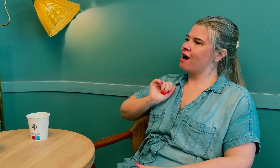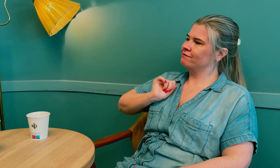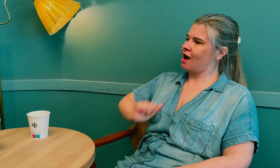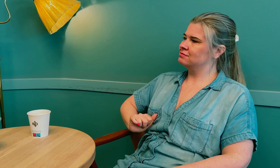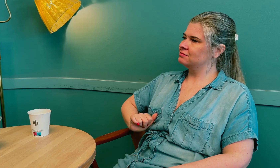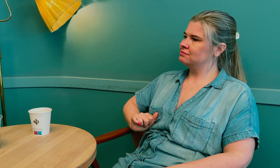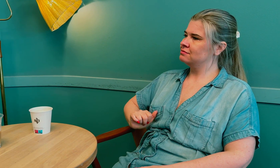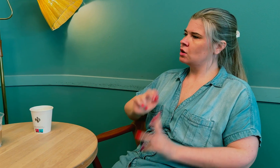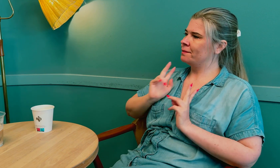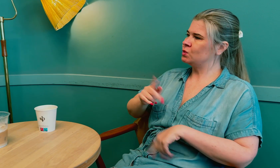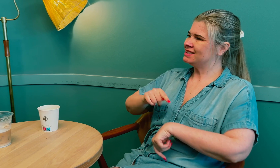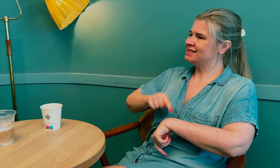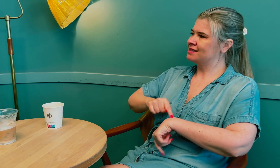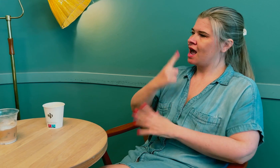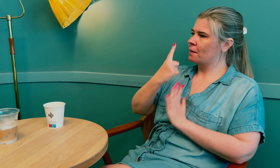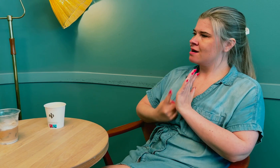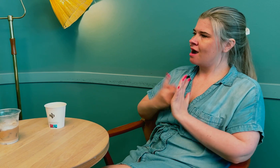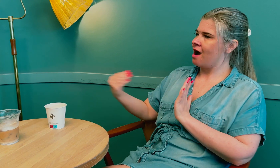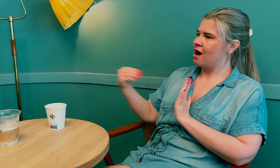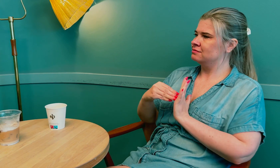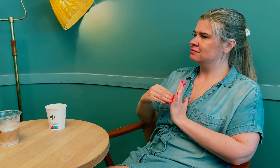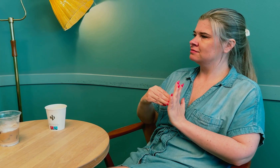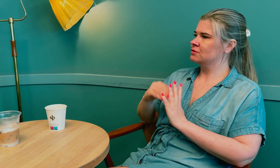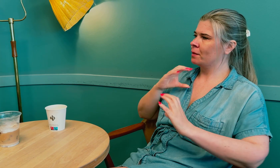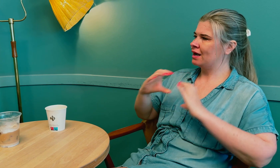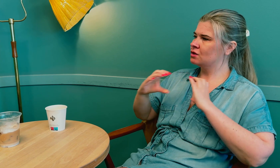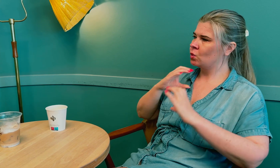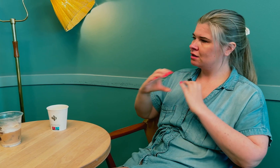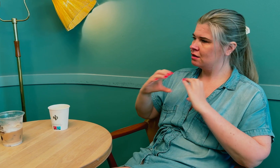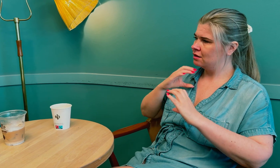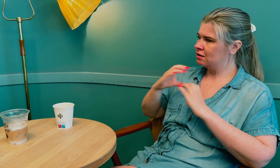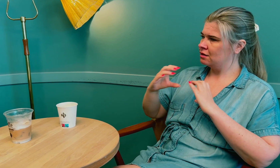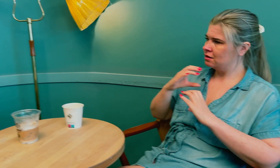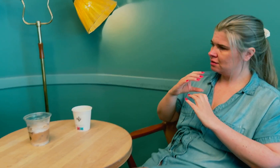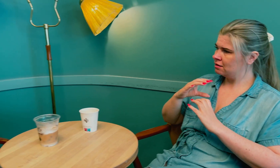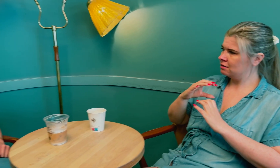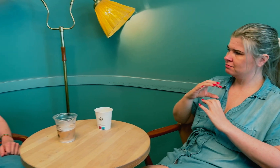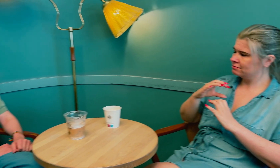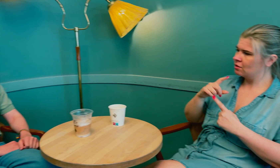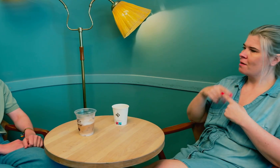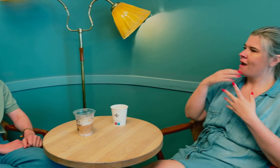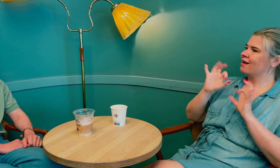at det er legen som har ansvaret for å bruke tid på å sikre god kommunikasjon.